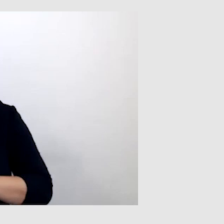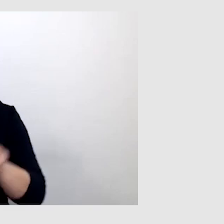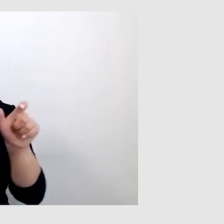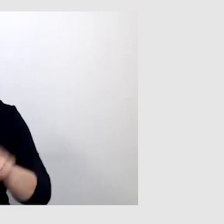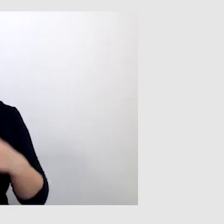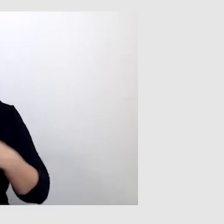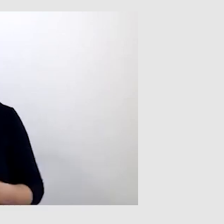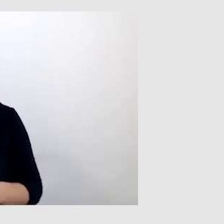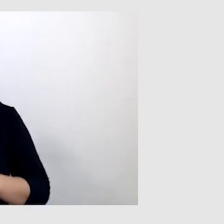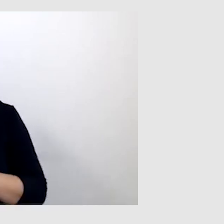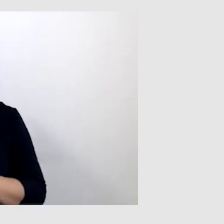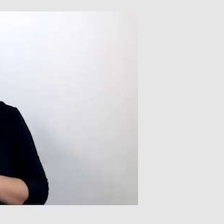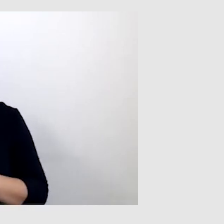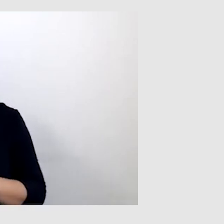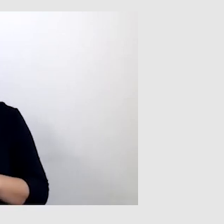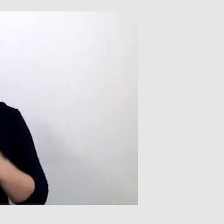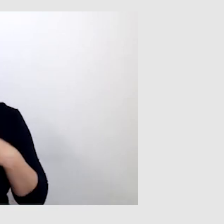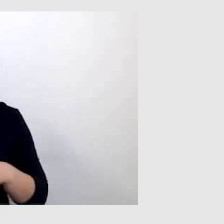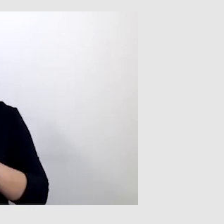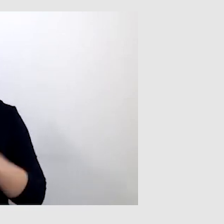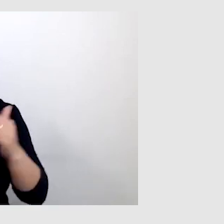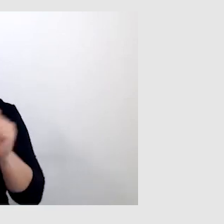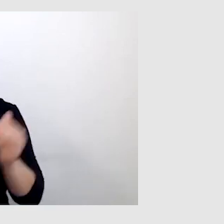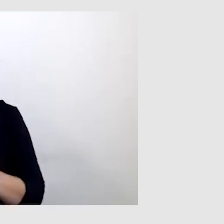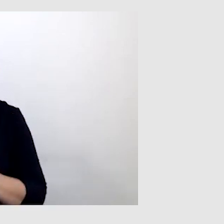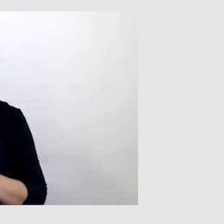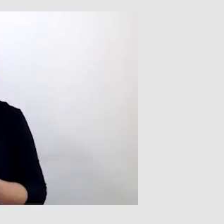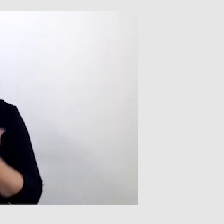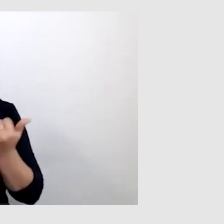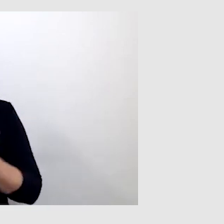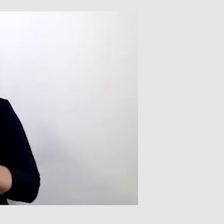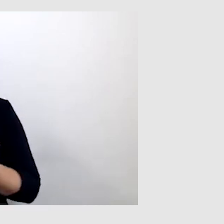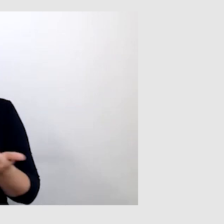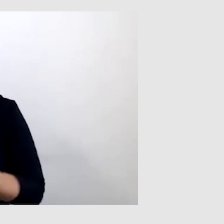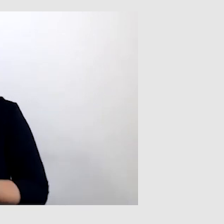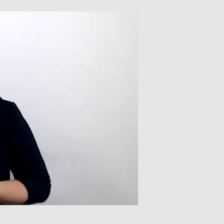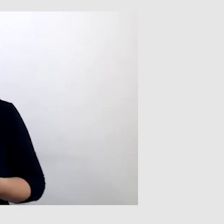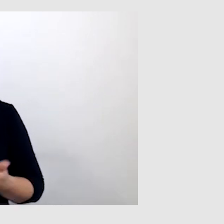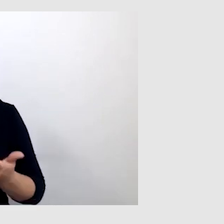Każdy ma różne predyspozycje, różne możliwości i każdy jest inny.